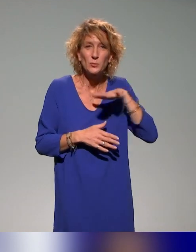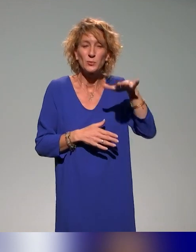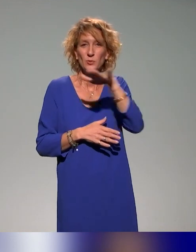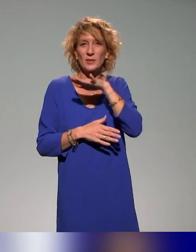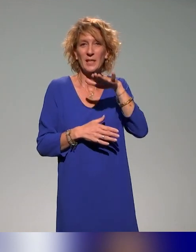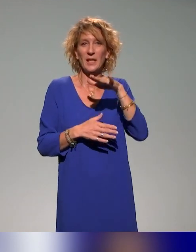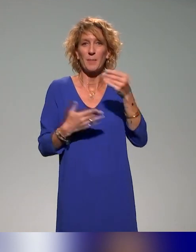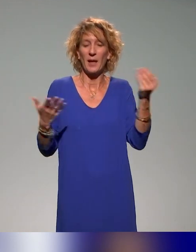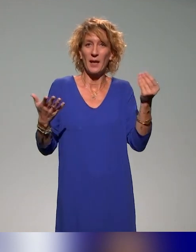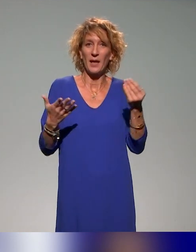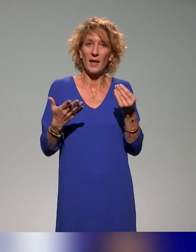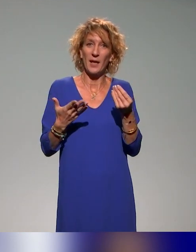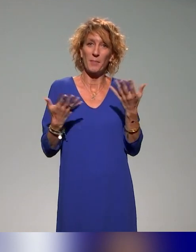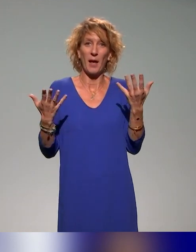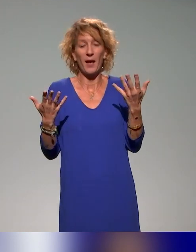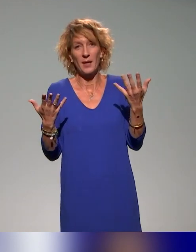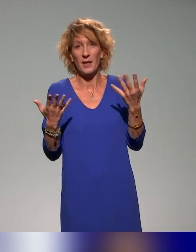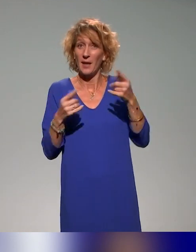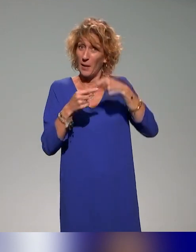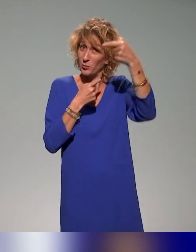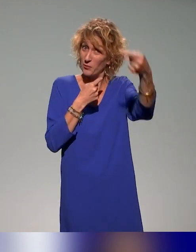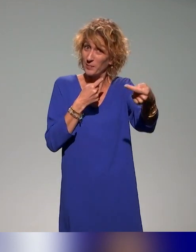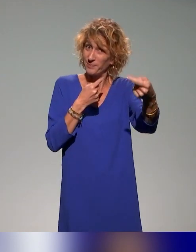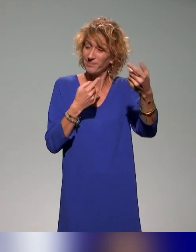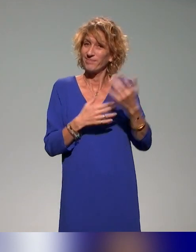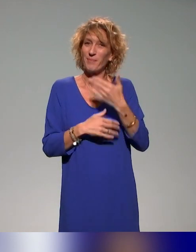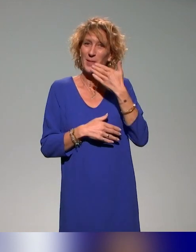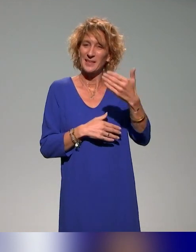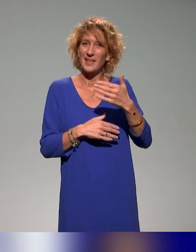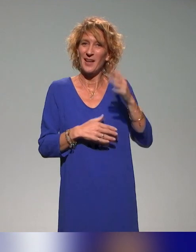Et puis j'ai envie de dire de façon un peu triviale, à la prochaine. Merci. Au revoir !